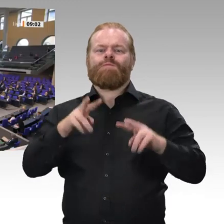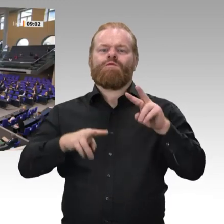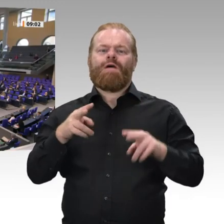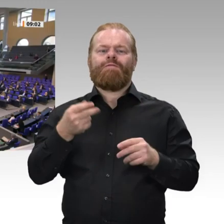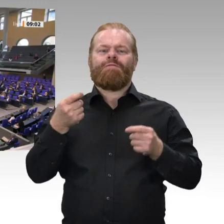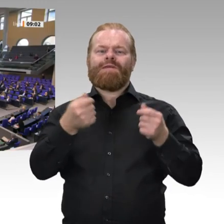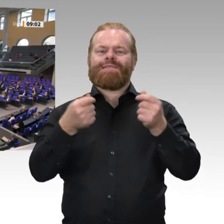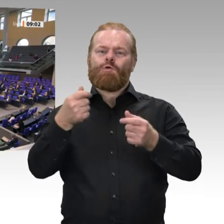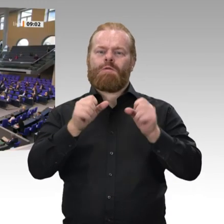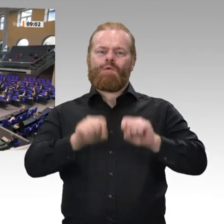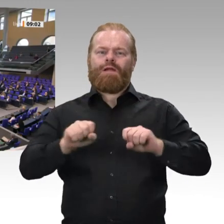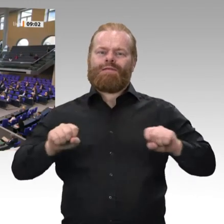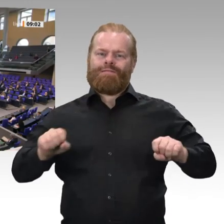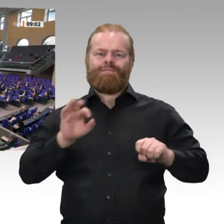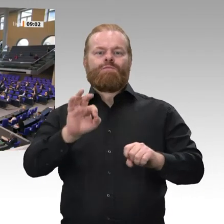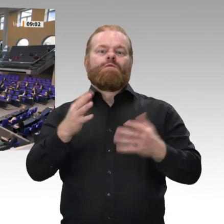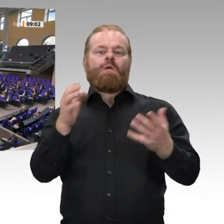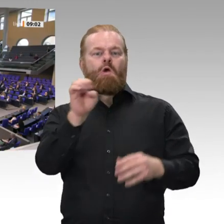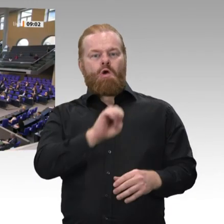einverstanden? Ich höre keinen Widerspruch. Dann ist das